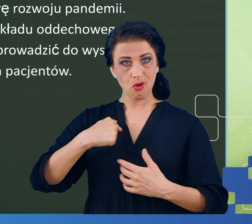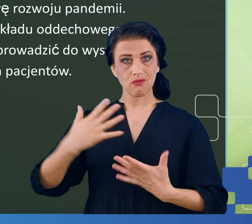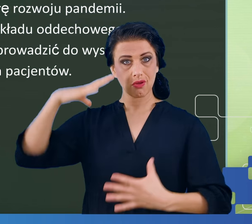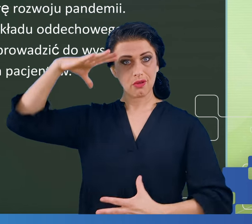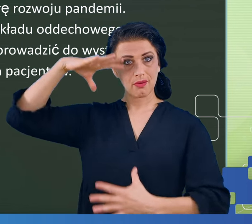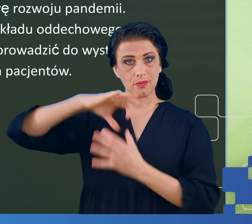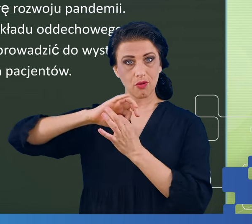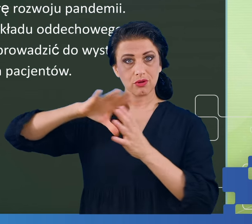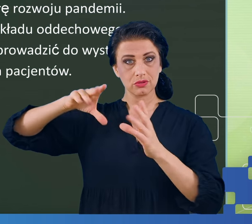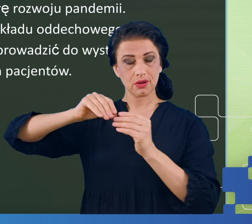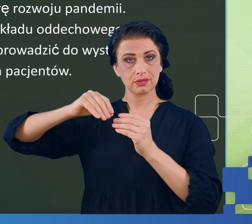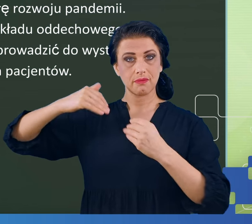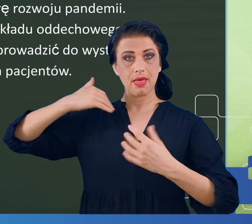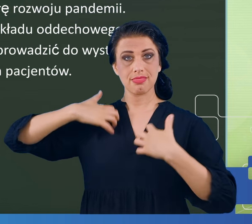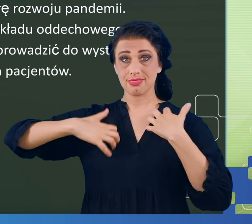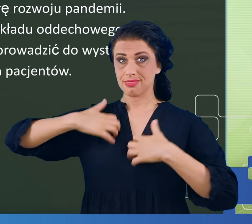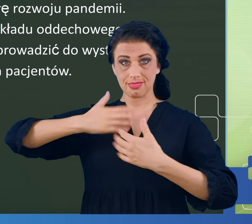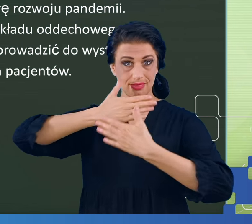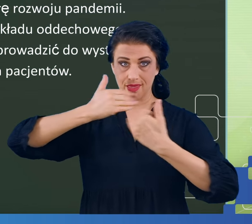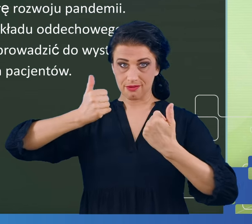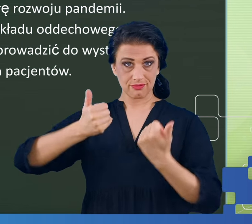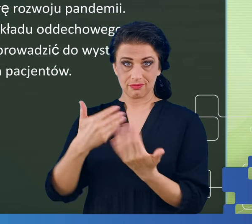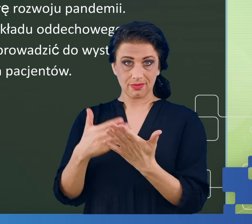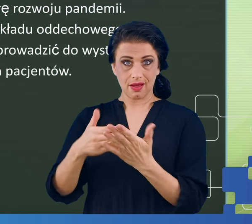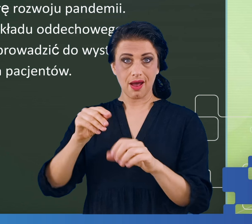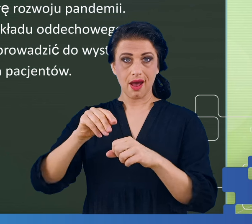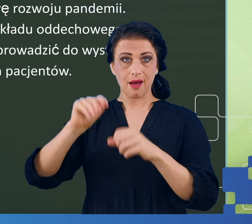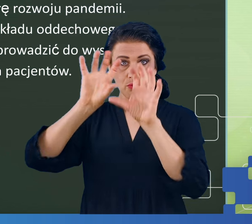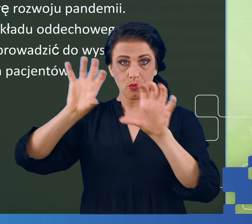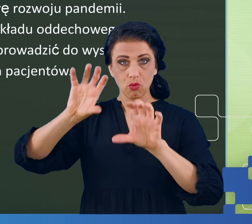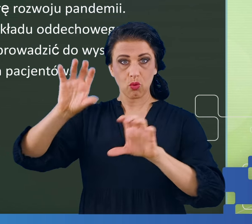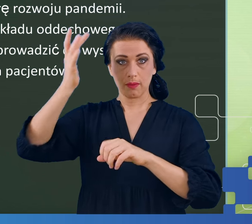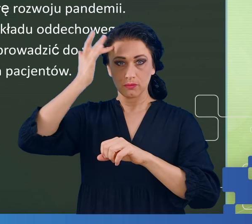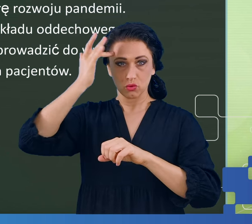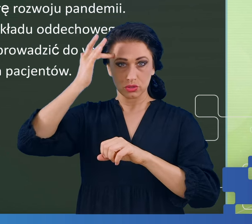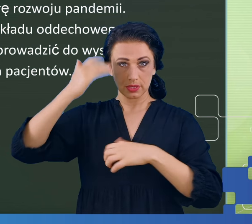układu nerwowego, który to z płucami ma niewiele wspólnego, przynajmniej